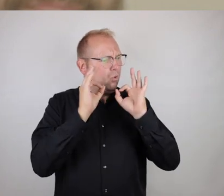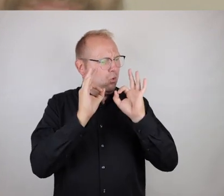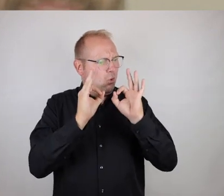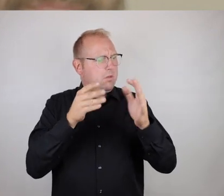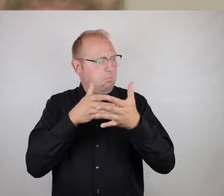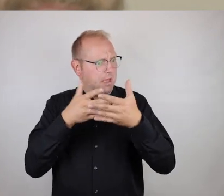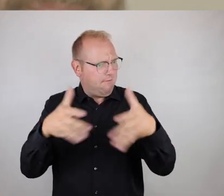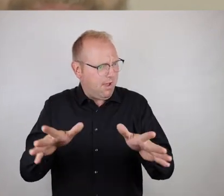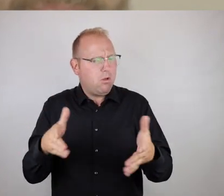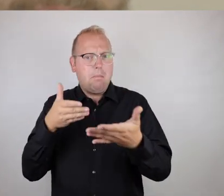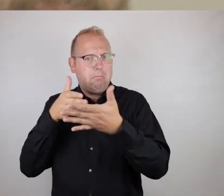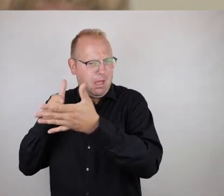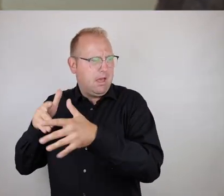mit dem ersten Ansehen.